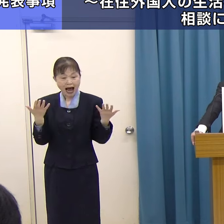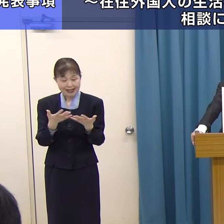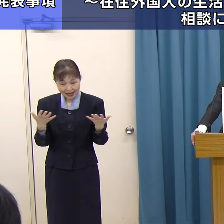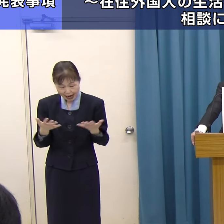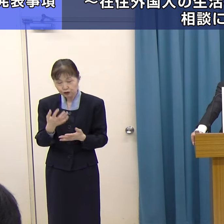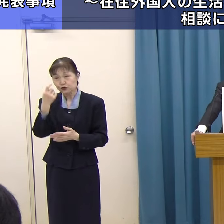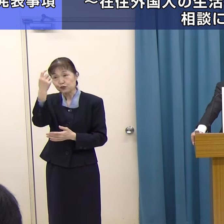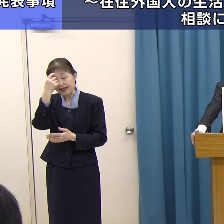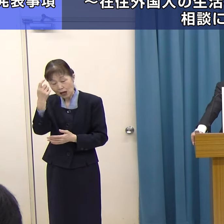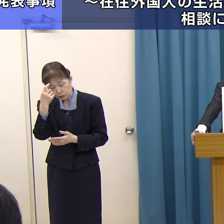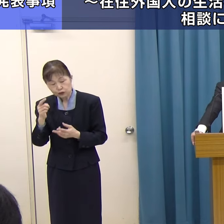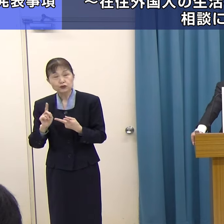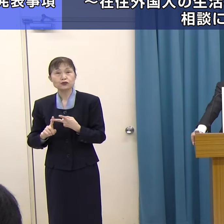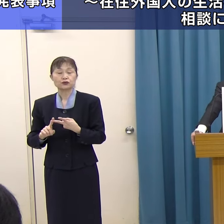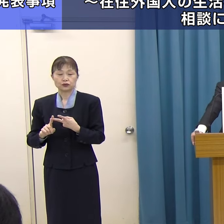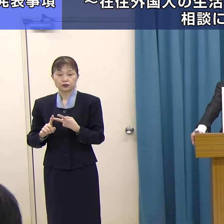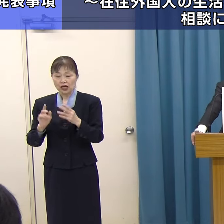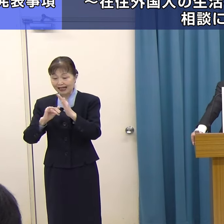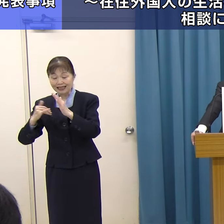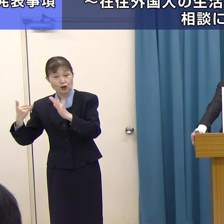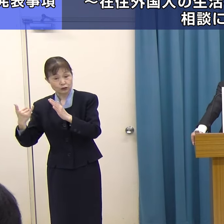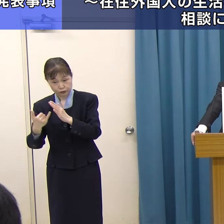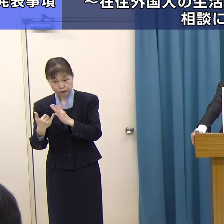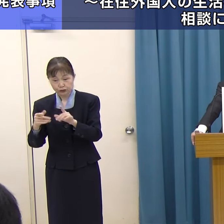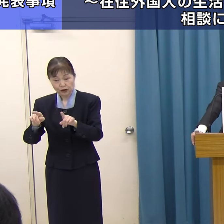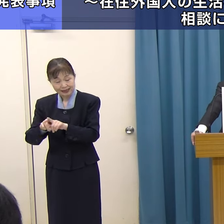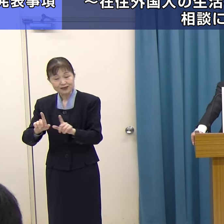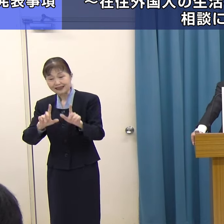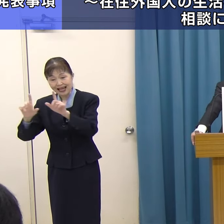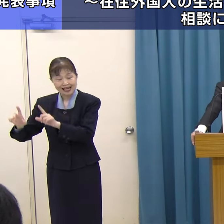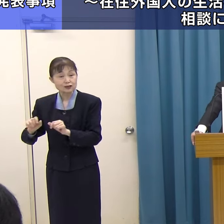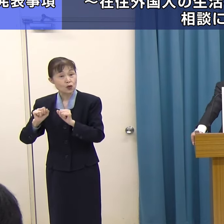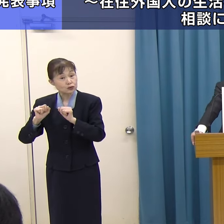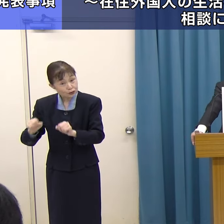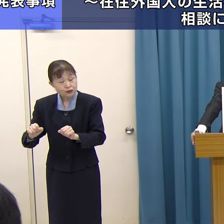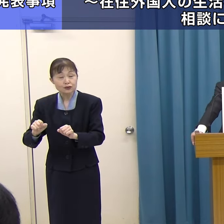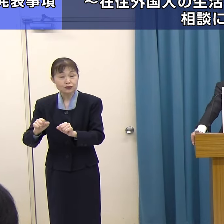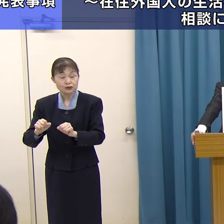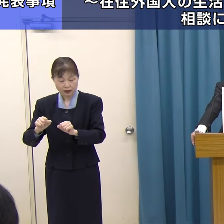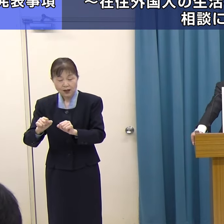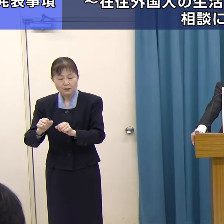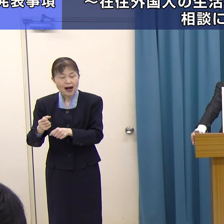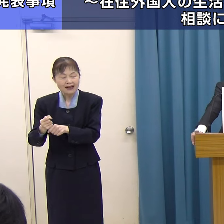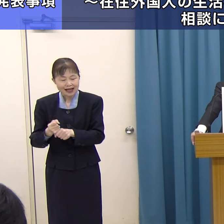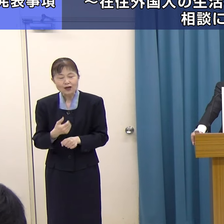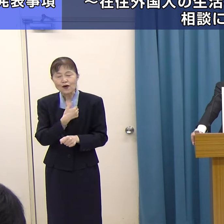あるいは、ご家族もともに生活をする上での拠り所としていきたいと思います。